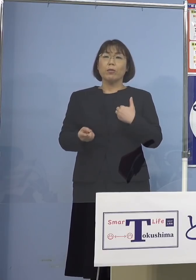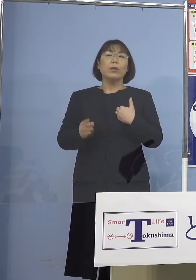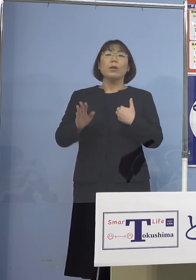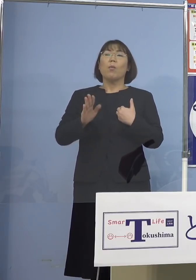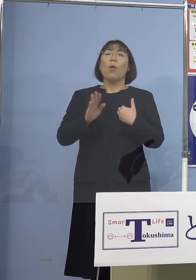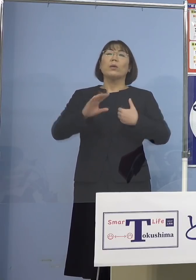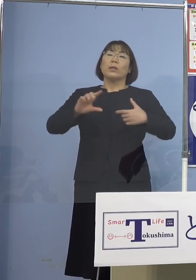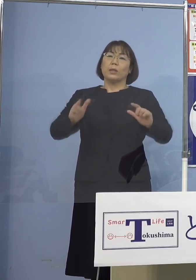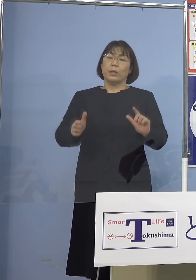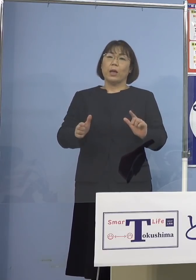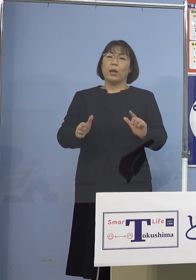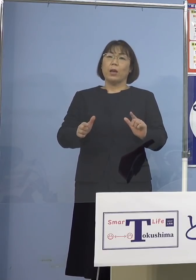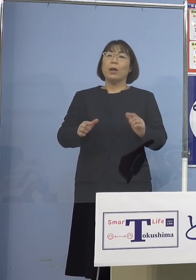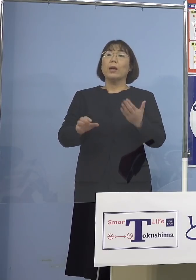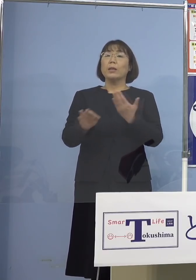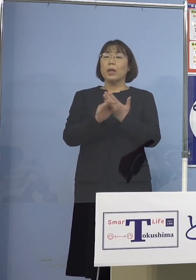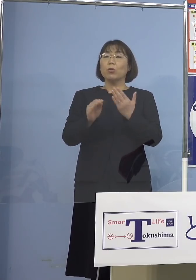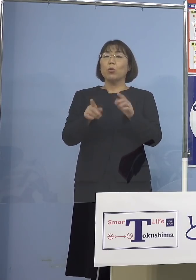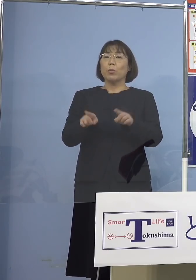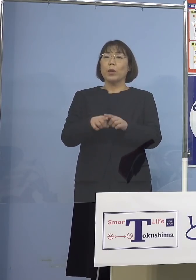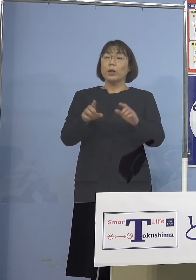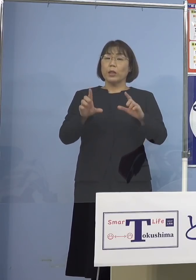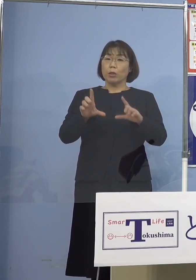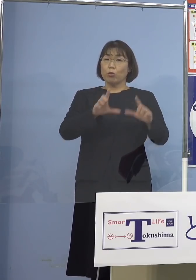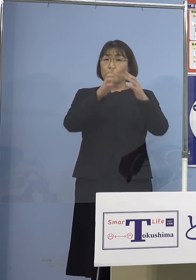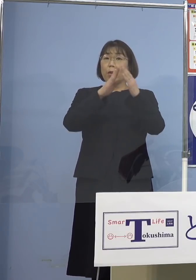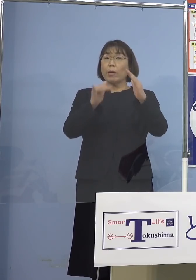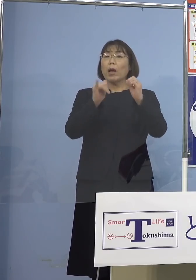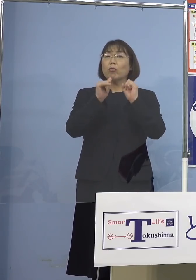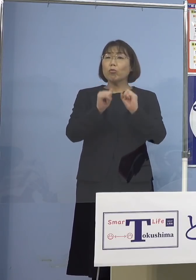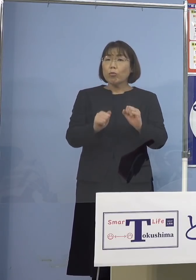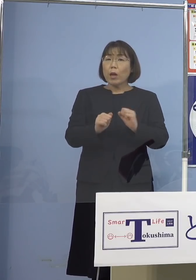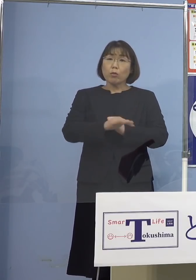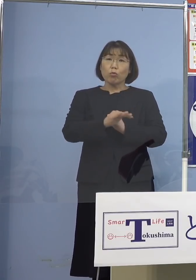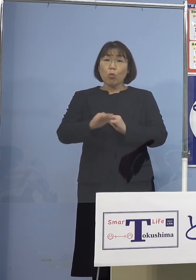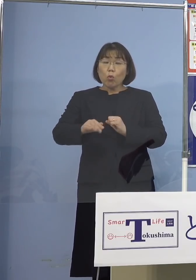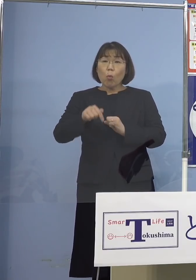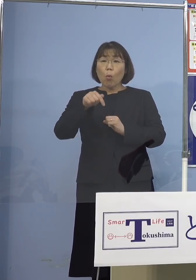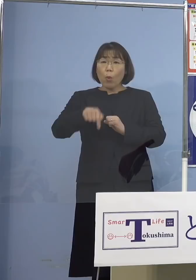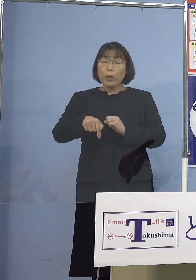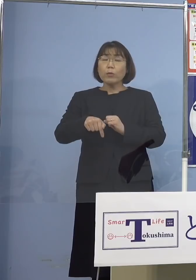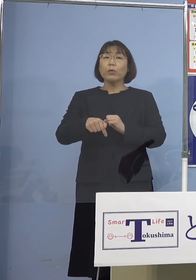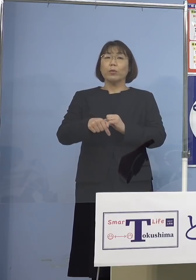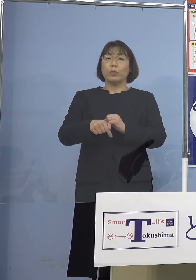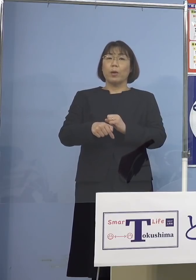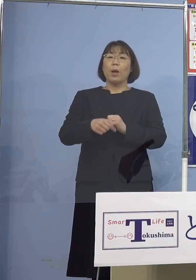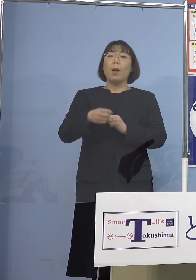例えば同居のご家族がおられたりして 子どもさんにあるいは親御さんに